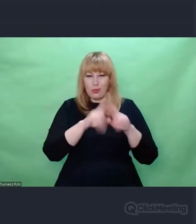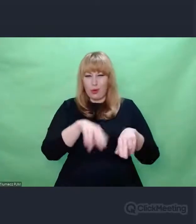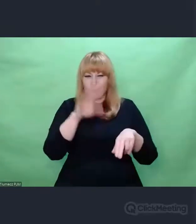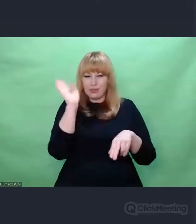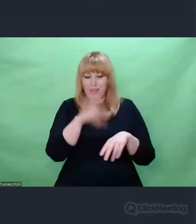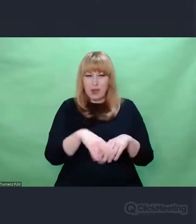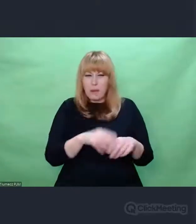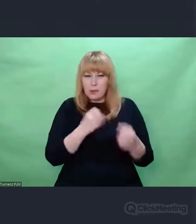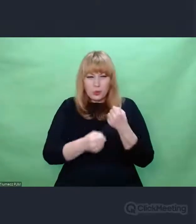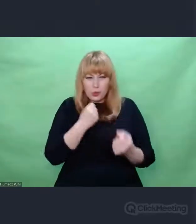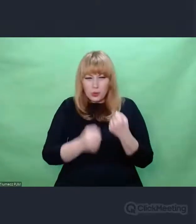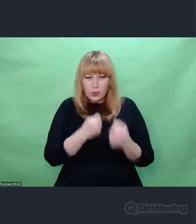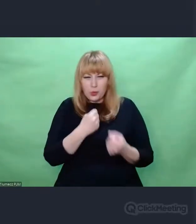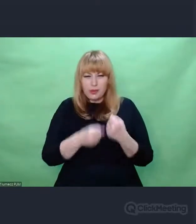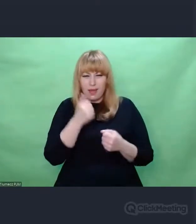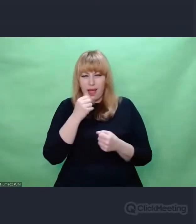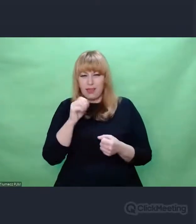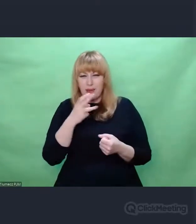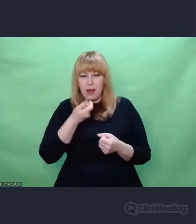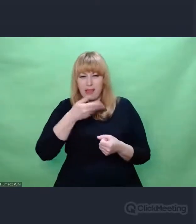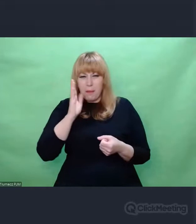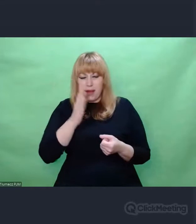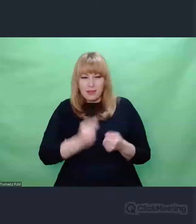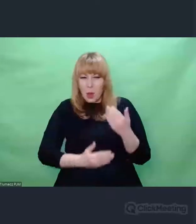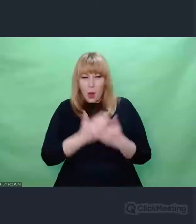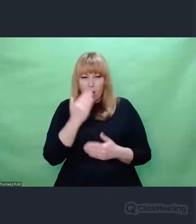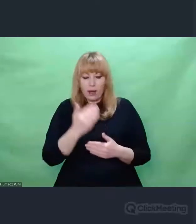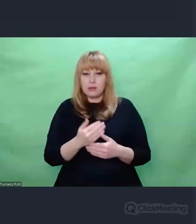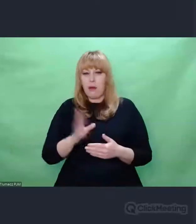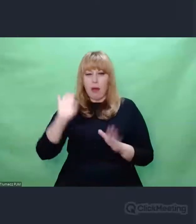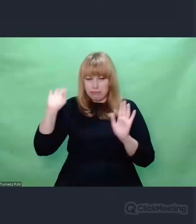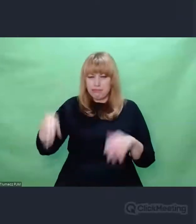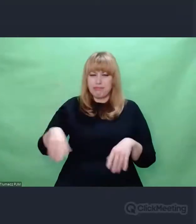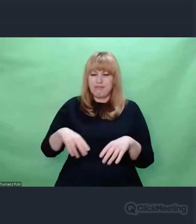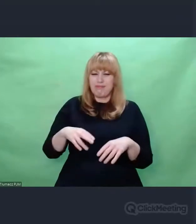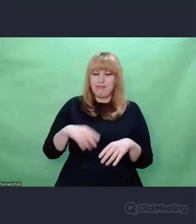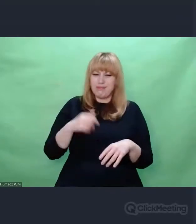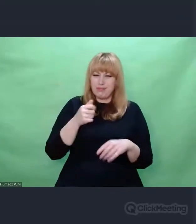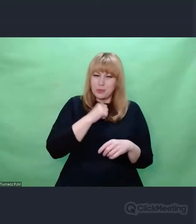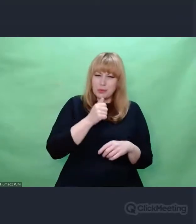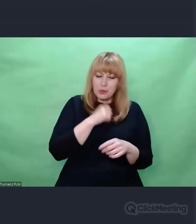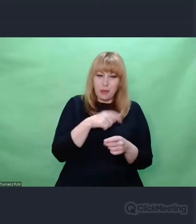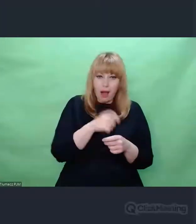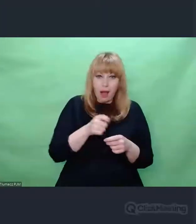W tej pustki, którą mają w sobie ludzie, którzy wiedzą, że do czegoś dążą